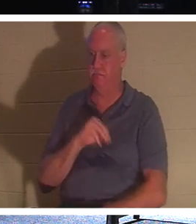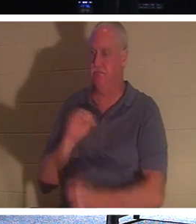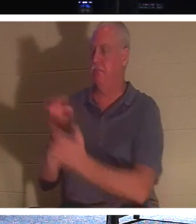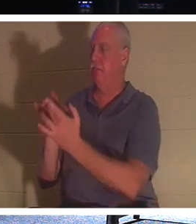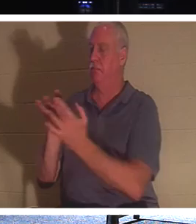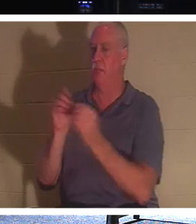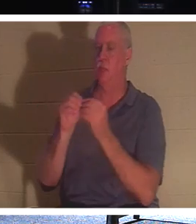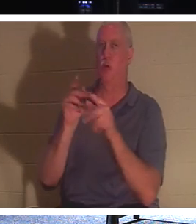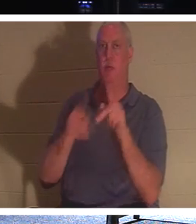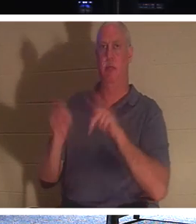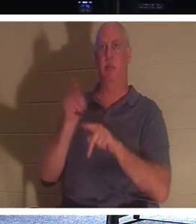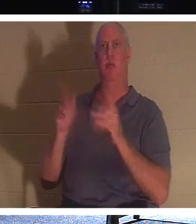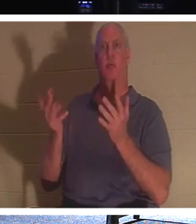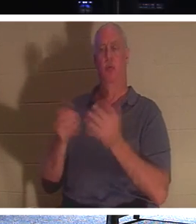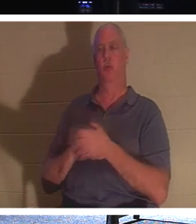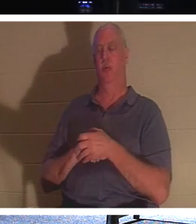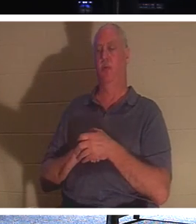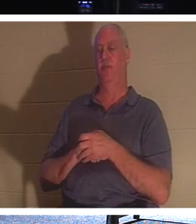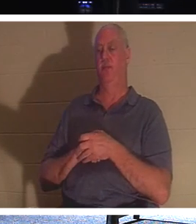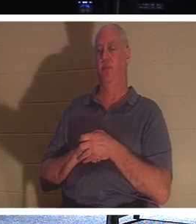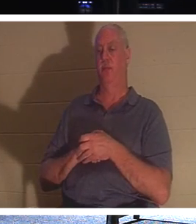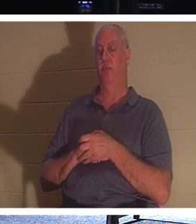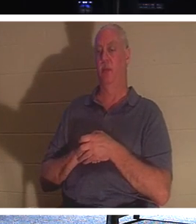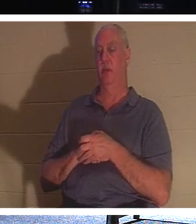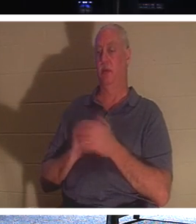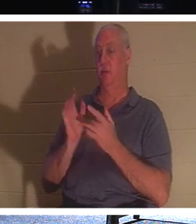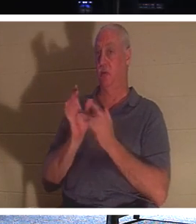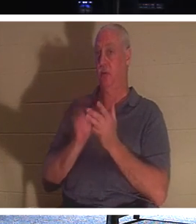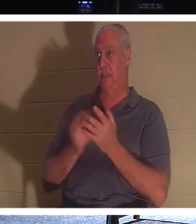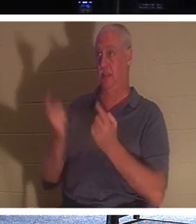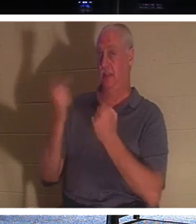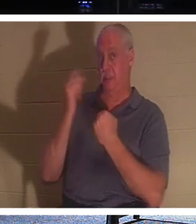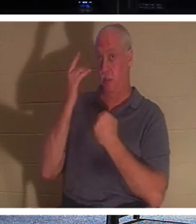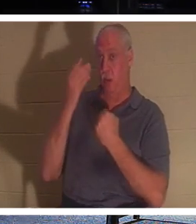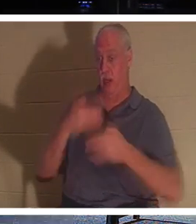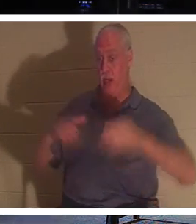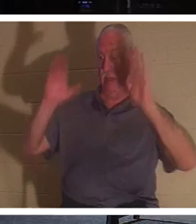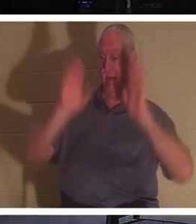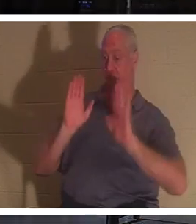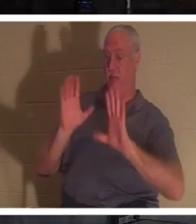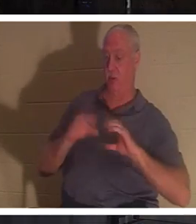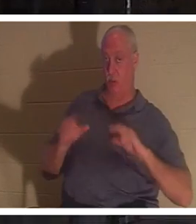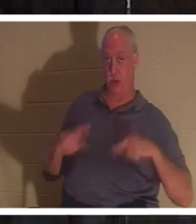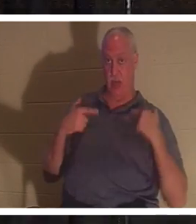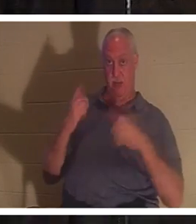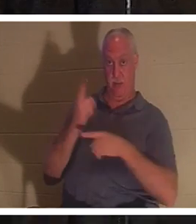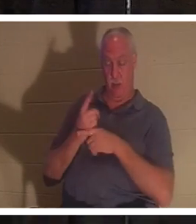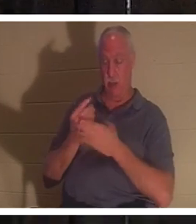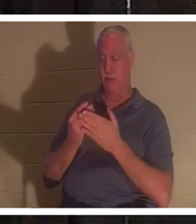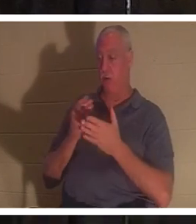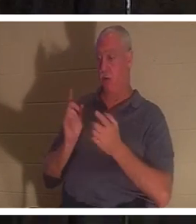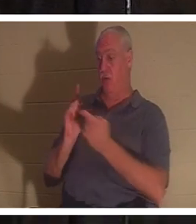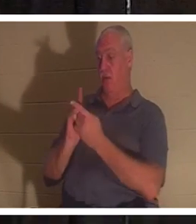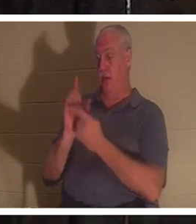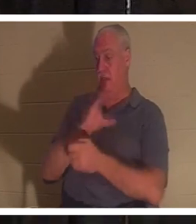über das Leben. Jesus ist gekommen, um uns das Leben zu schenken, oder? Bevor Sie Jesus Christus trafen, waren Sie in Ihren Verfehlungen und Sünden tot